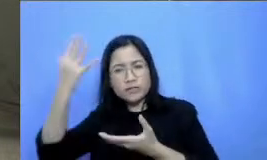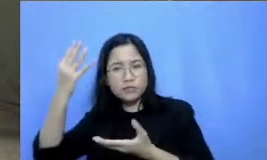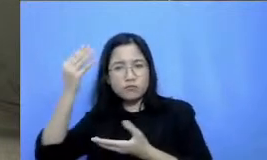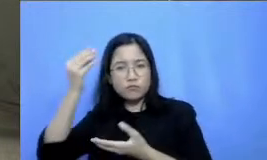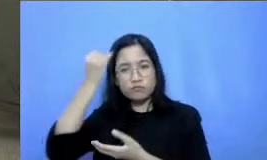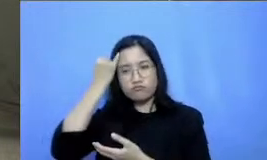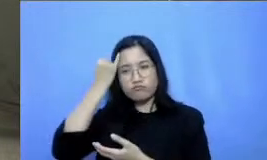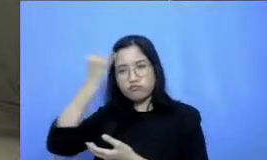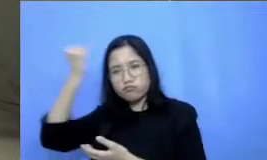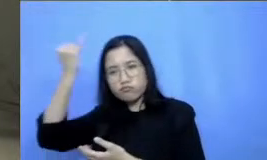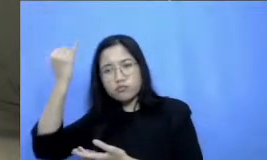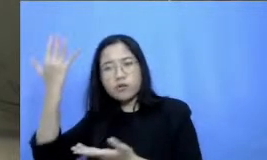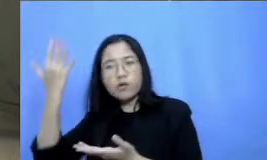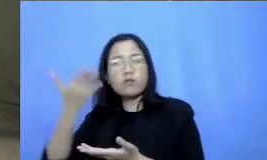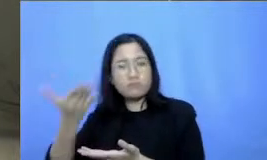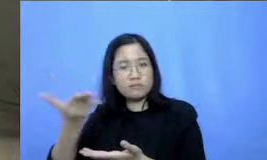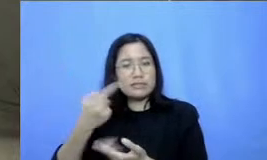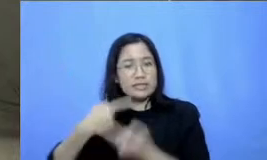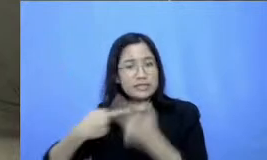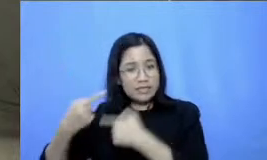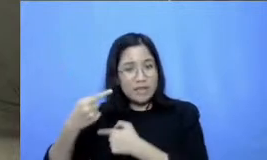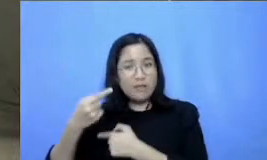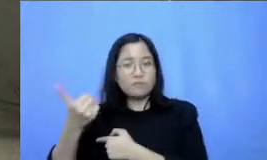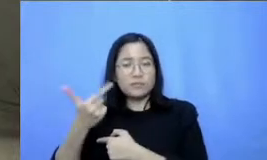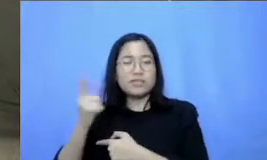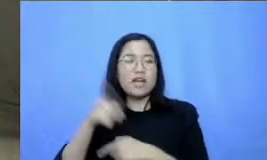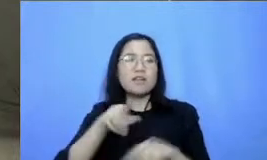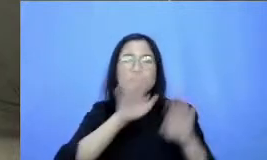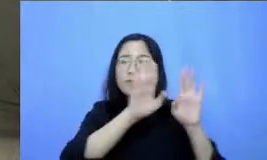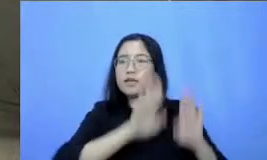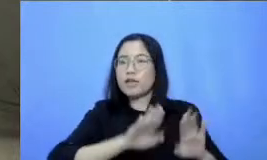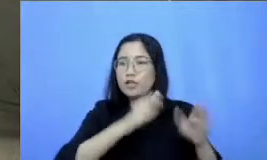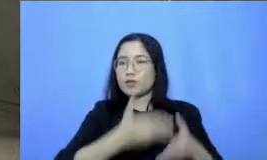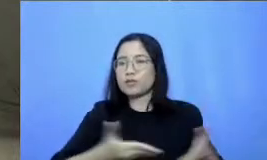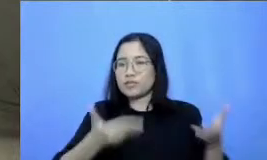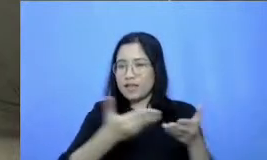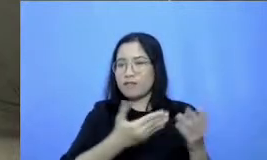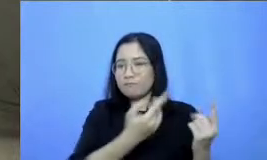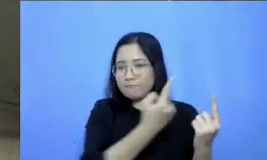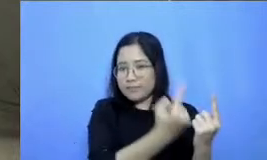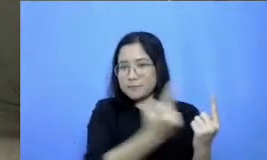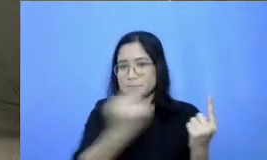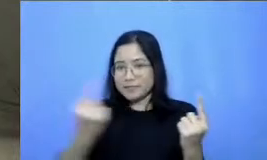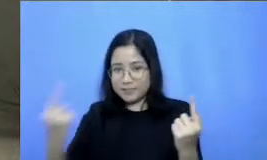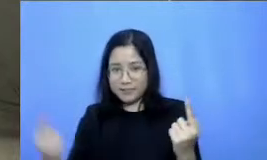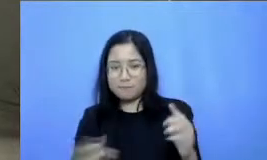Bapak Ibu silahkan dibagikan di media sosial masing-masing di hashtag kita di yang sudah